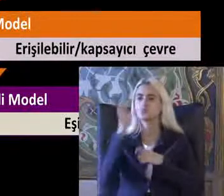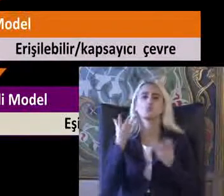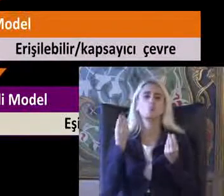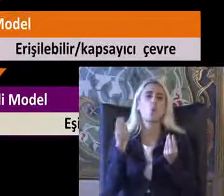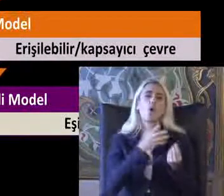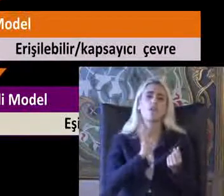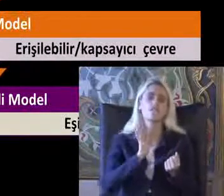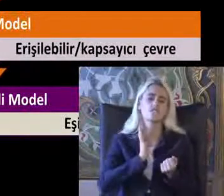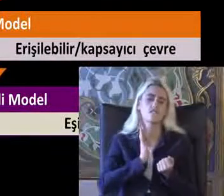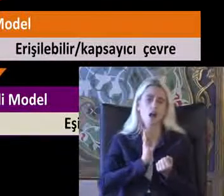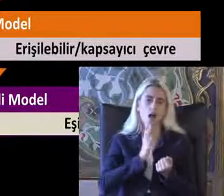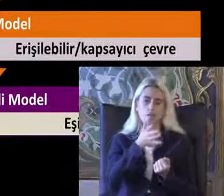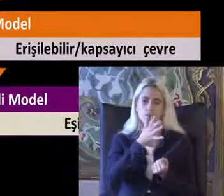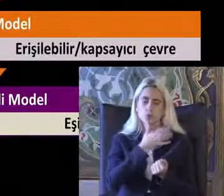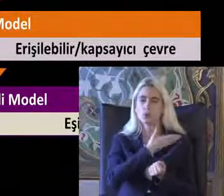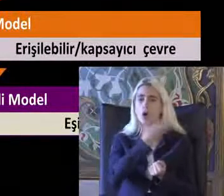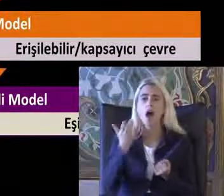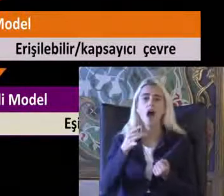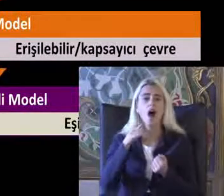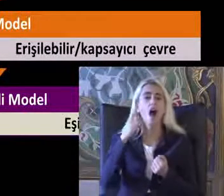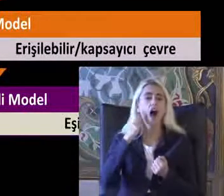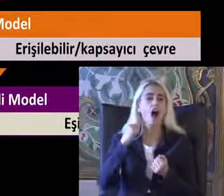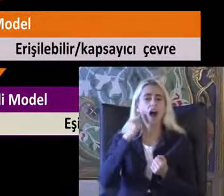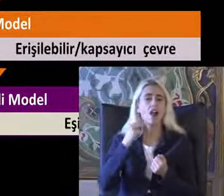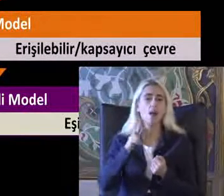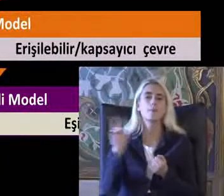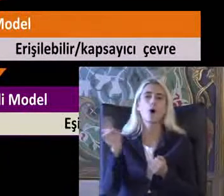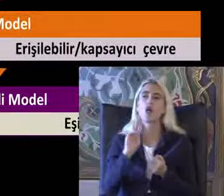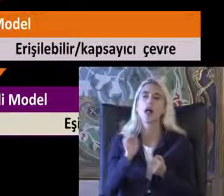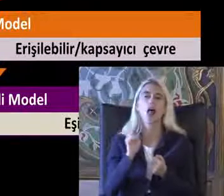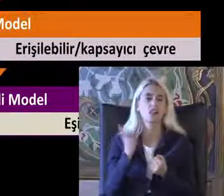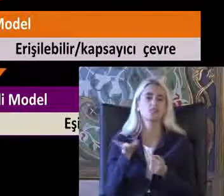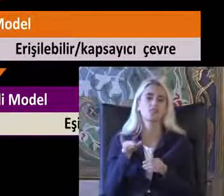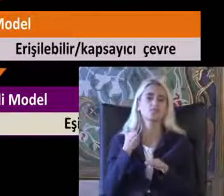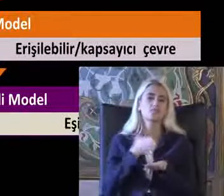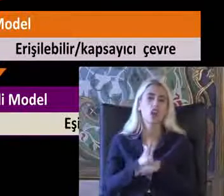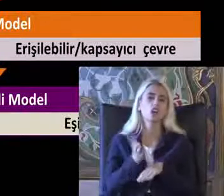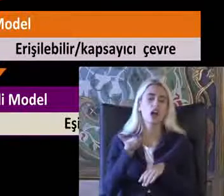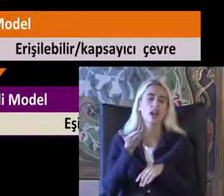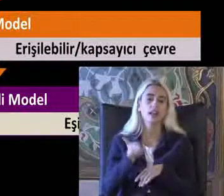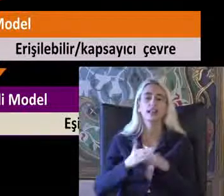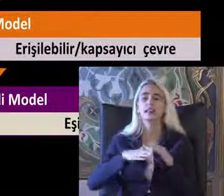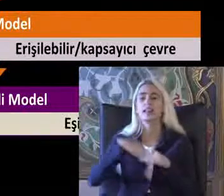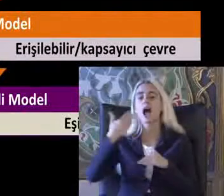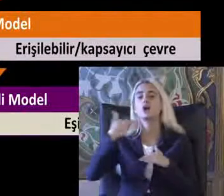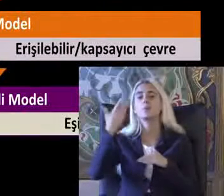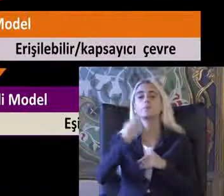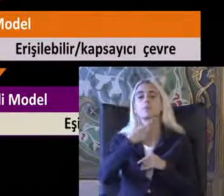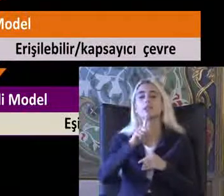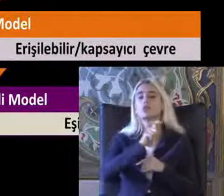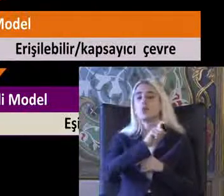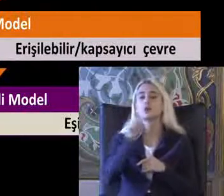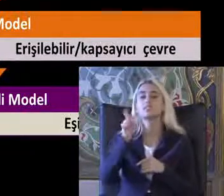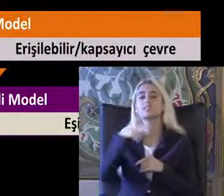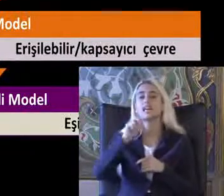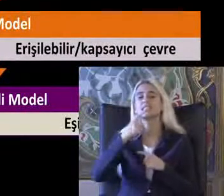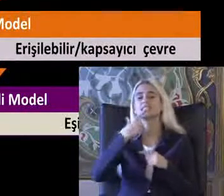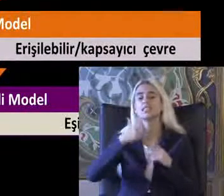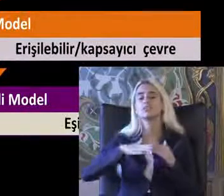Hala bazı kesimlerde ahlaki model geçerli Dönemde 1980'lerden sonra dünyada